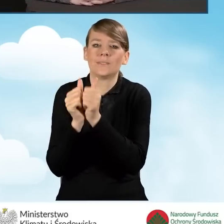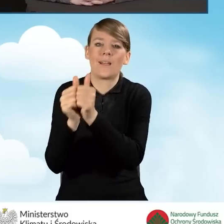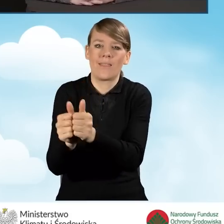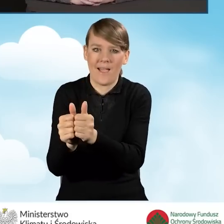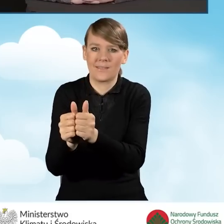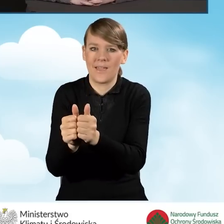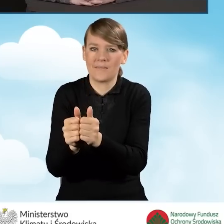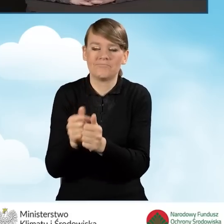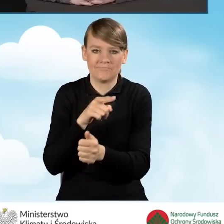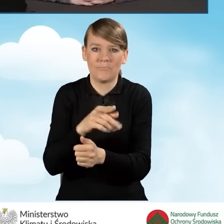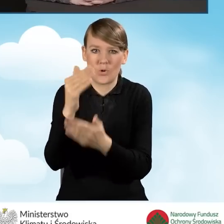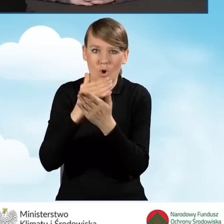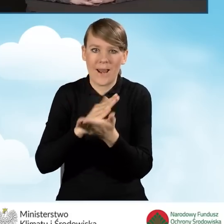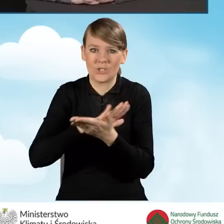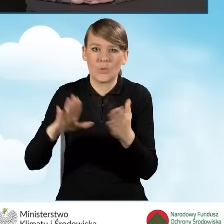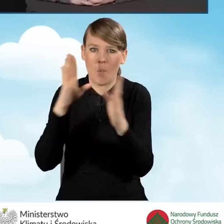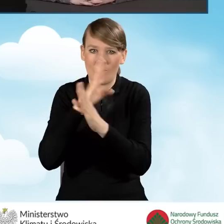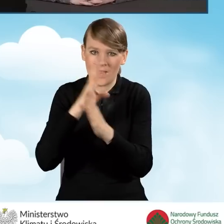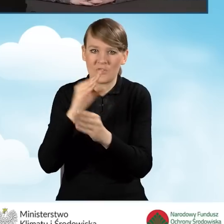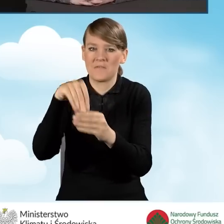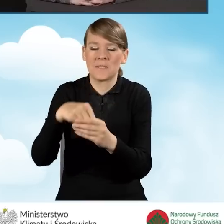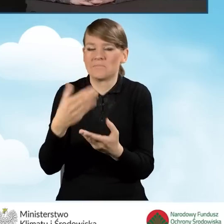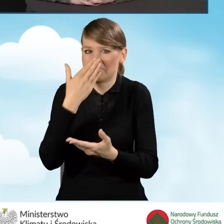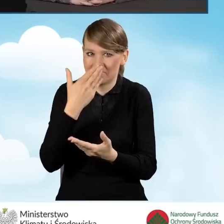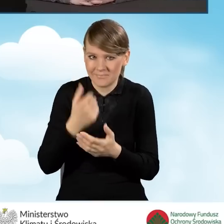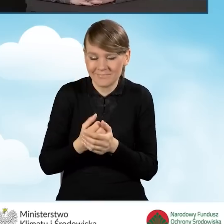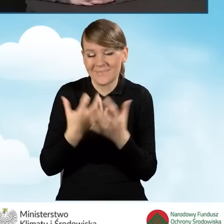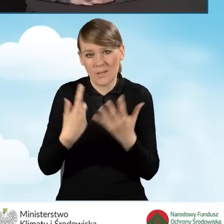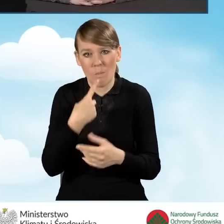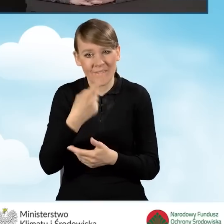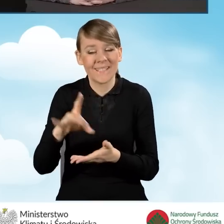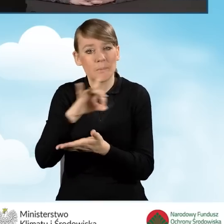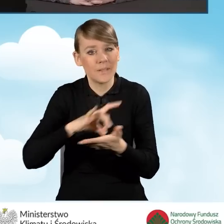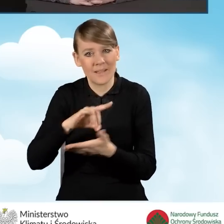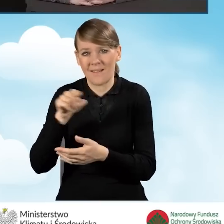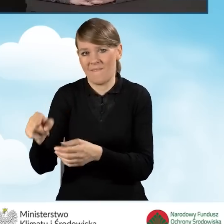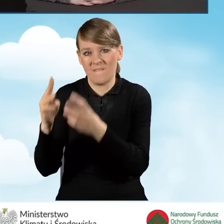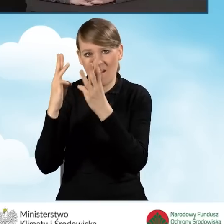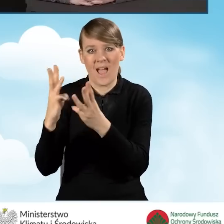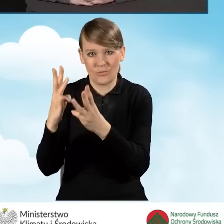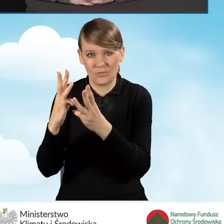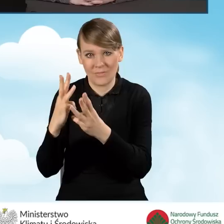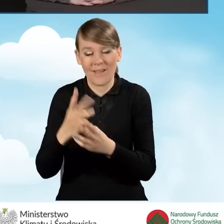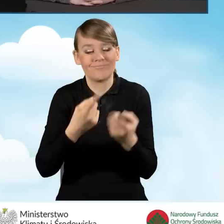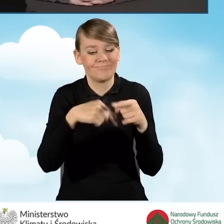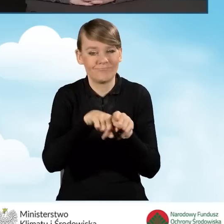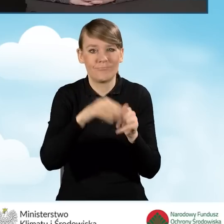Chciałam podkreślić, że gminy są bardzo ważnym ogniwem we wdrażaniu programu Czyste Powietrze.